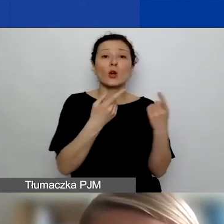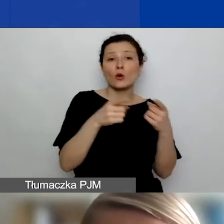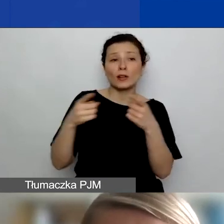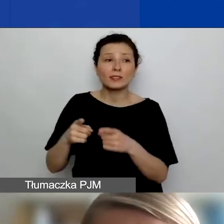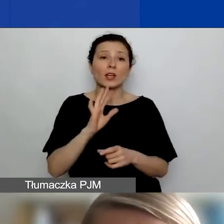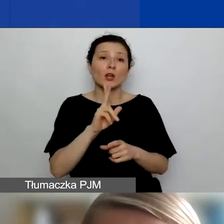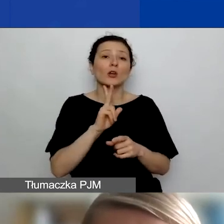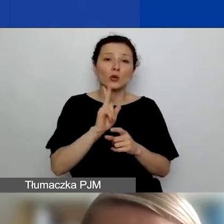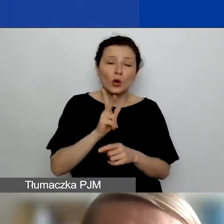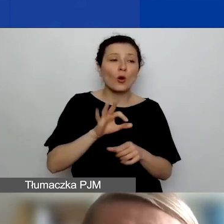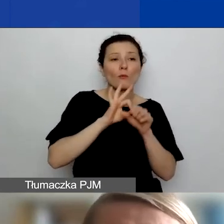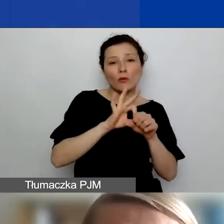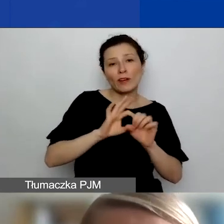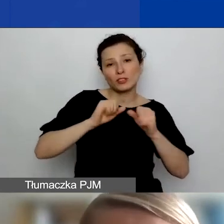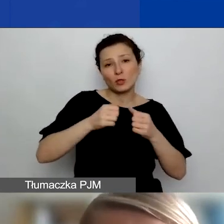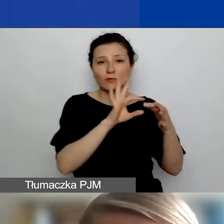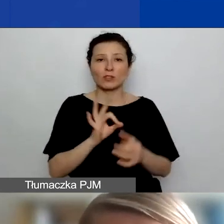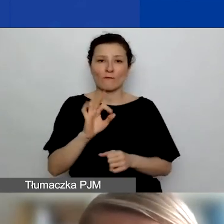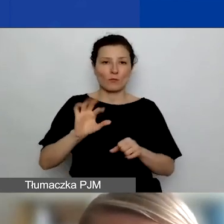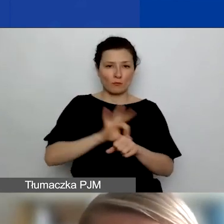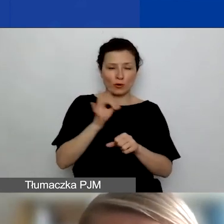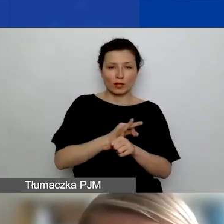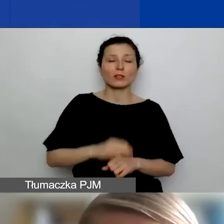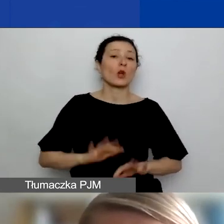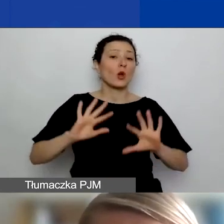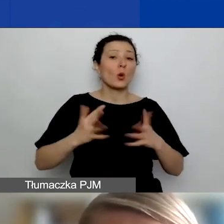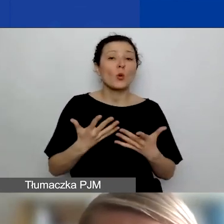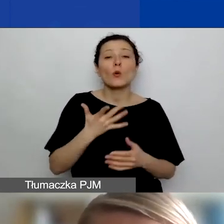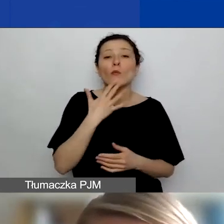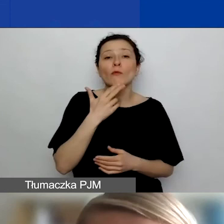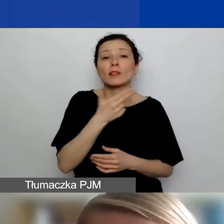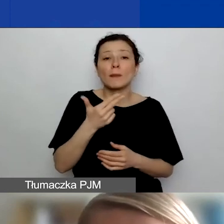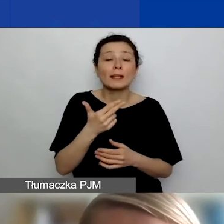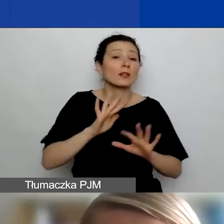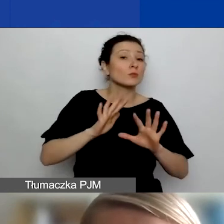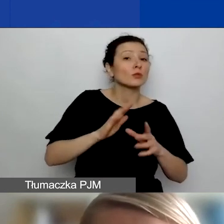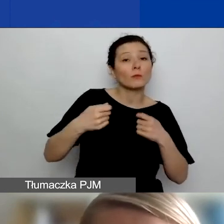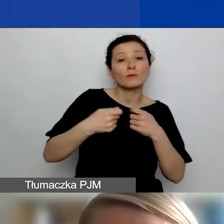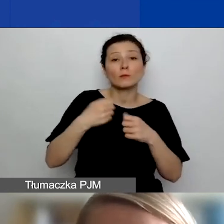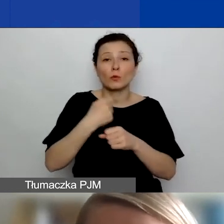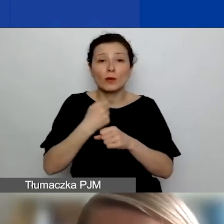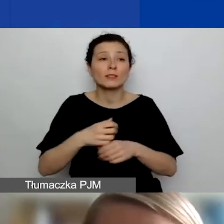jakich będzie dotyczył projekt. Mówimy o takich formach współpracy, które mają być źródłem wymiany doświadczeń,